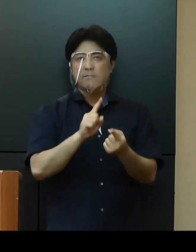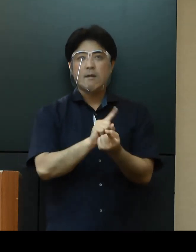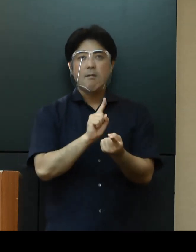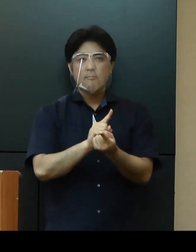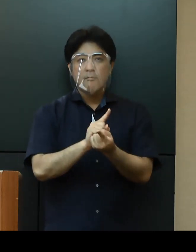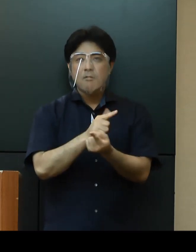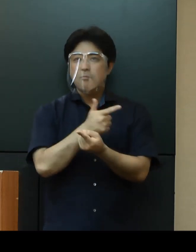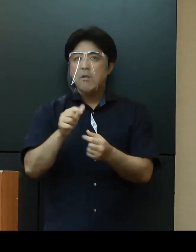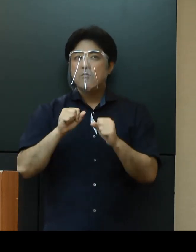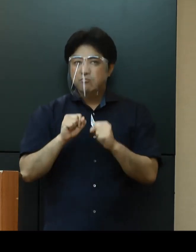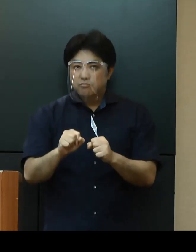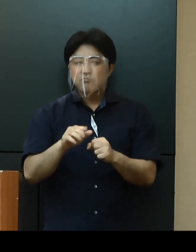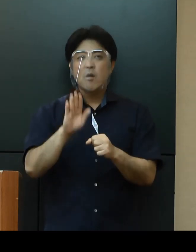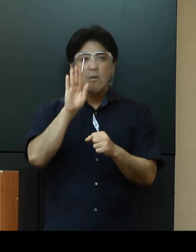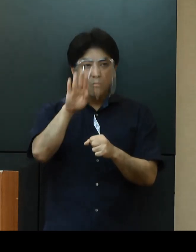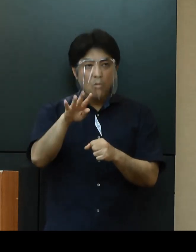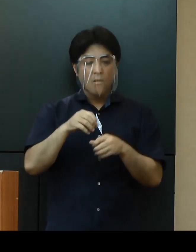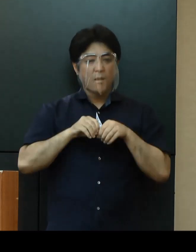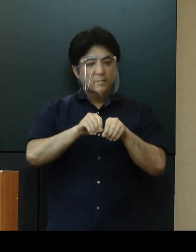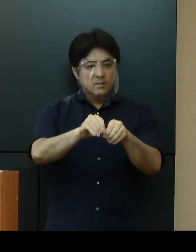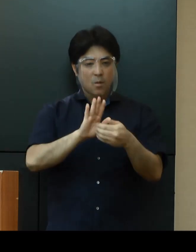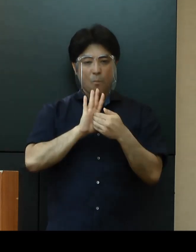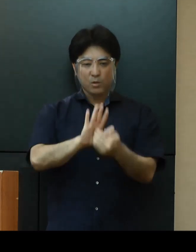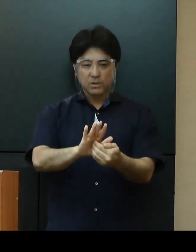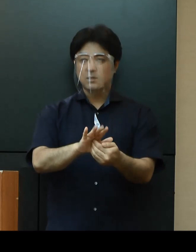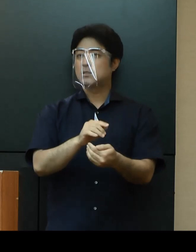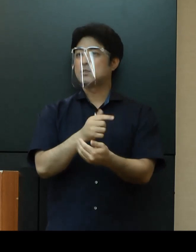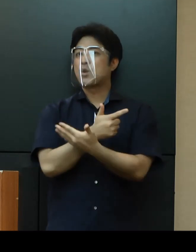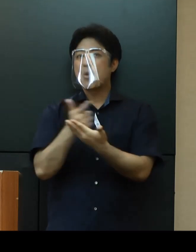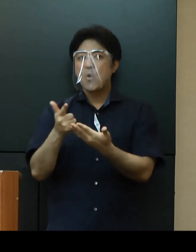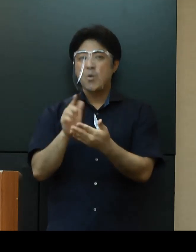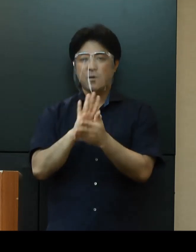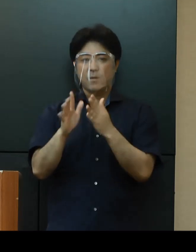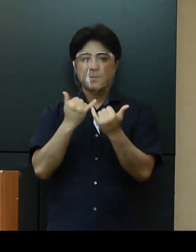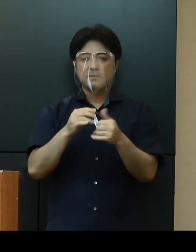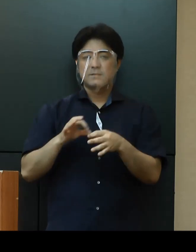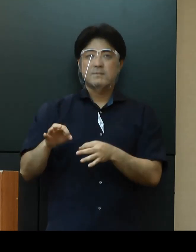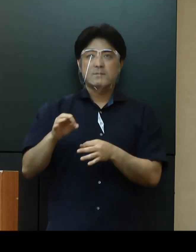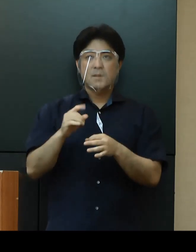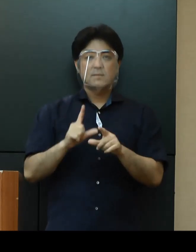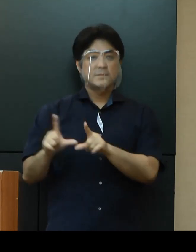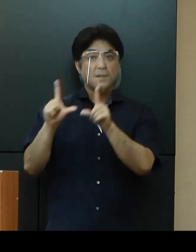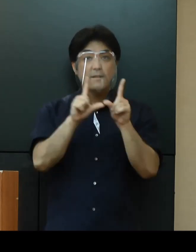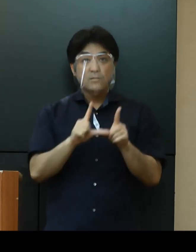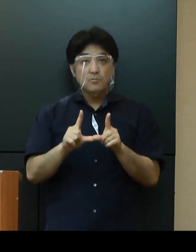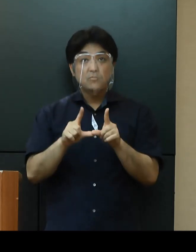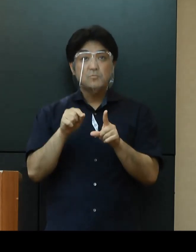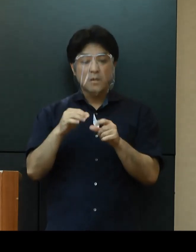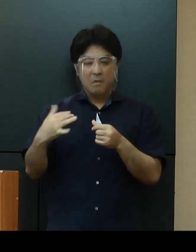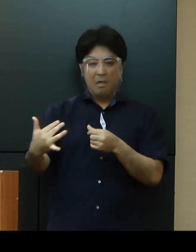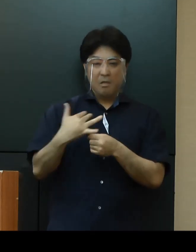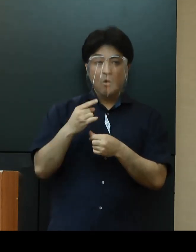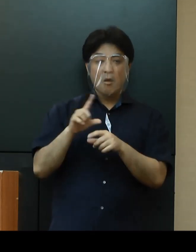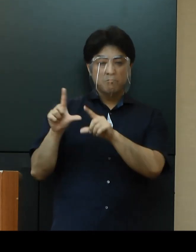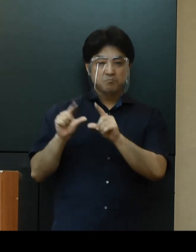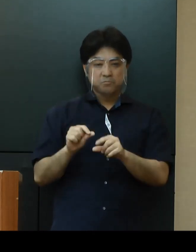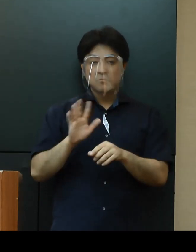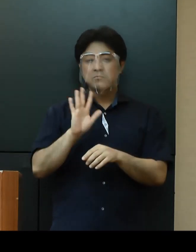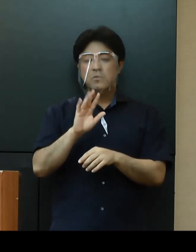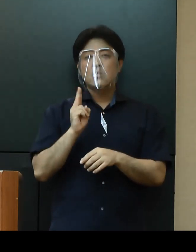感染拡大防止を図るとともに、県民生活への影響を最小限に留めるため、全庁的に取り組んでまいります